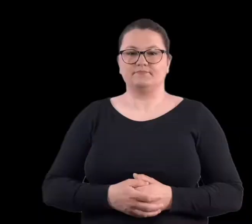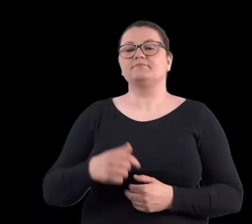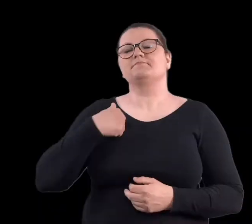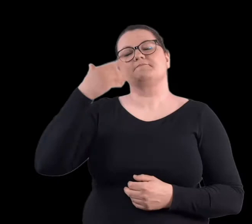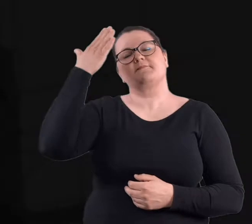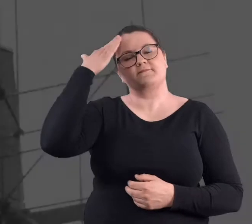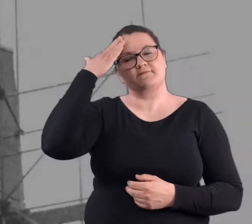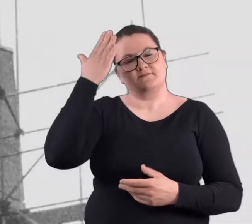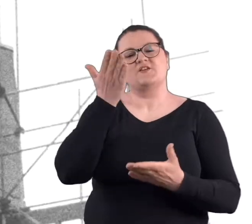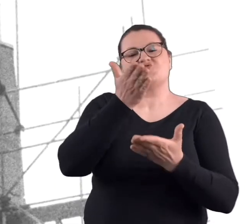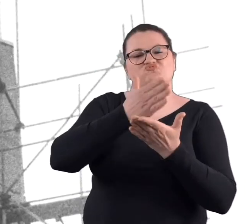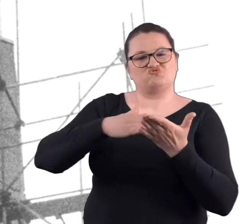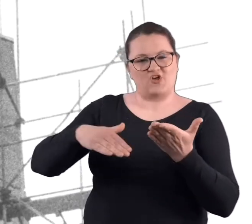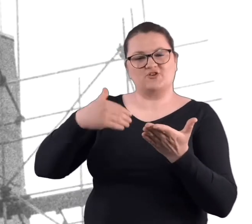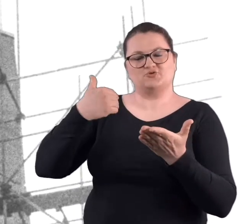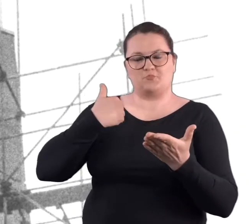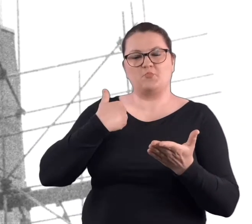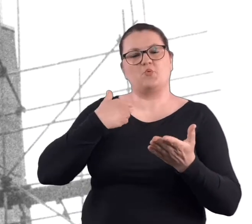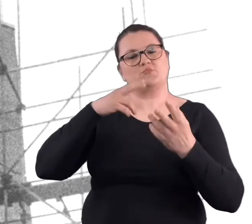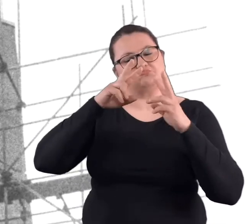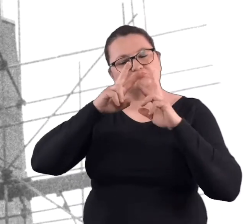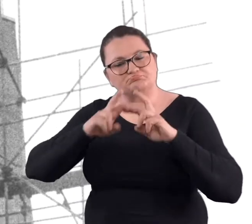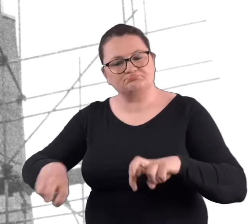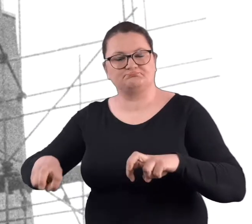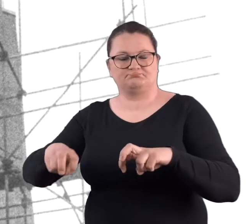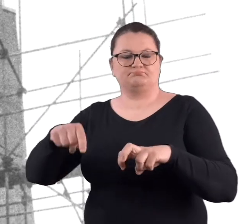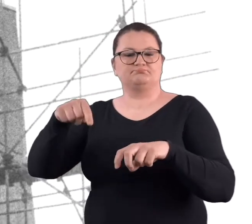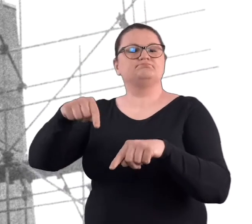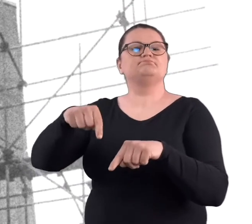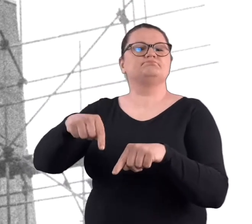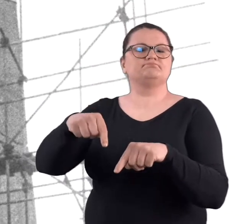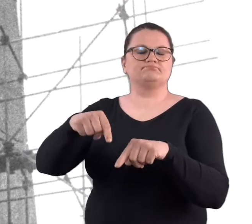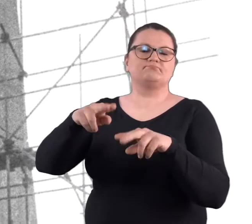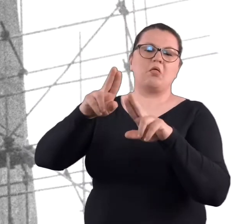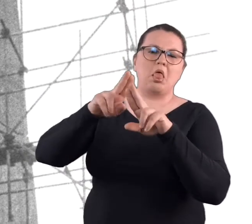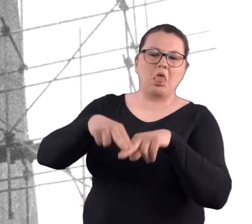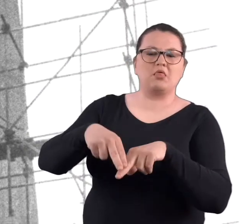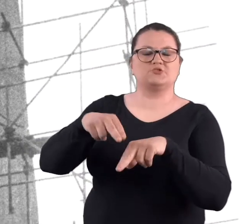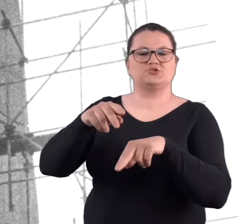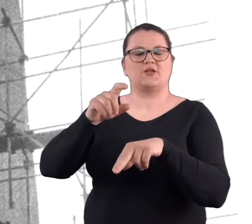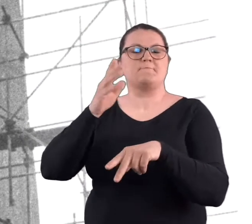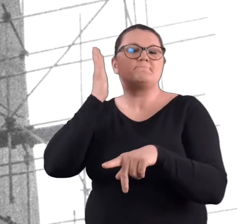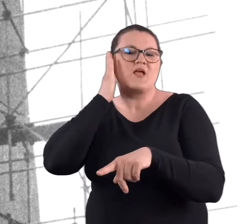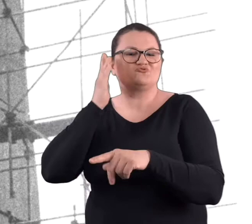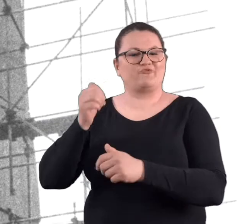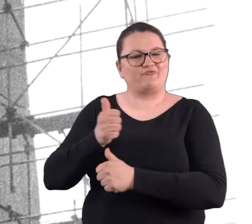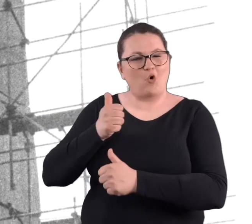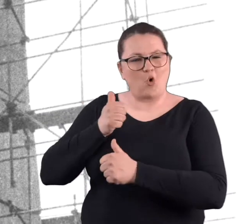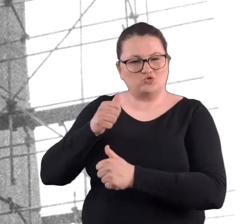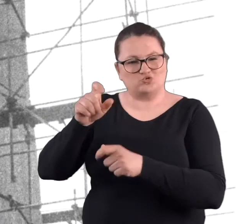Wiem, że częściowo rozbierano pozostałości koszar i fortyfikacji.